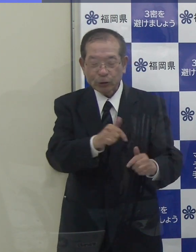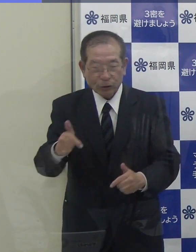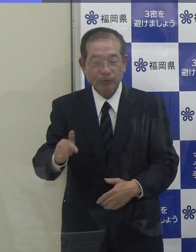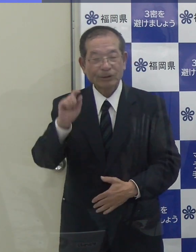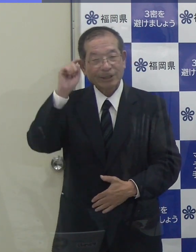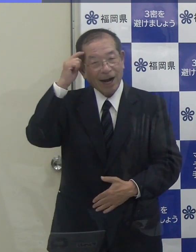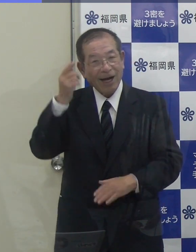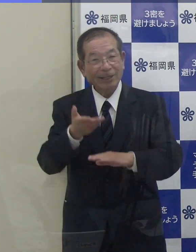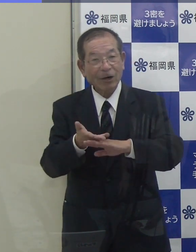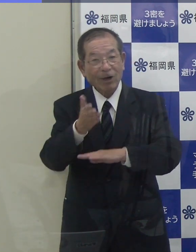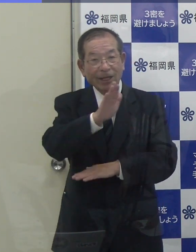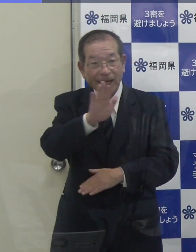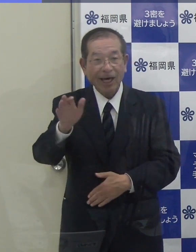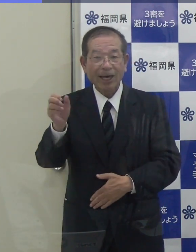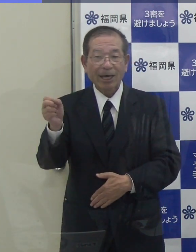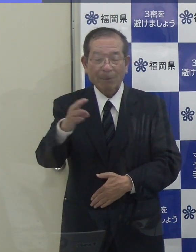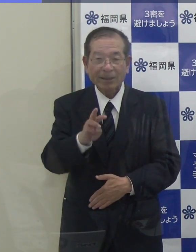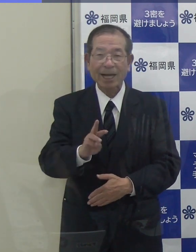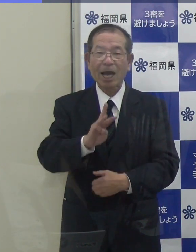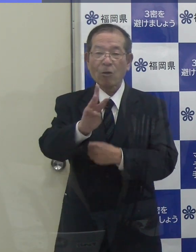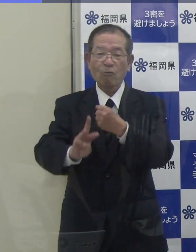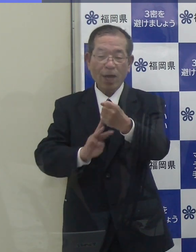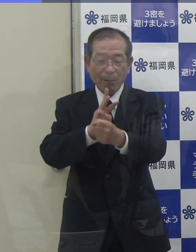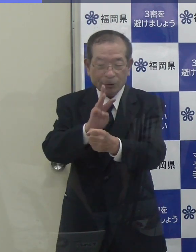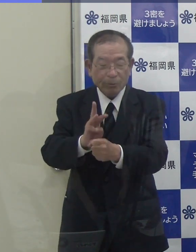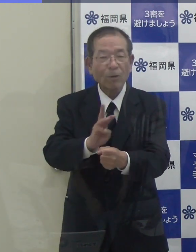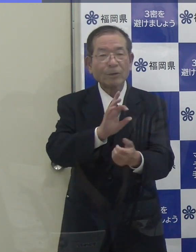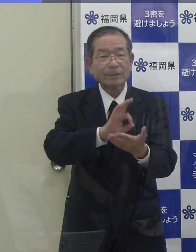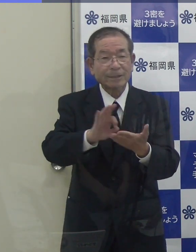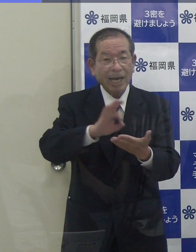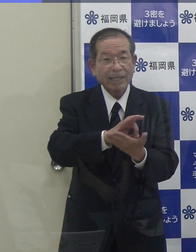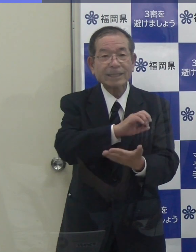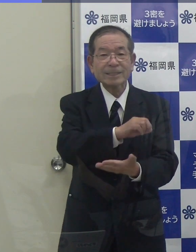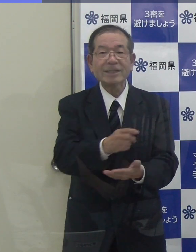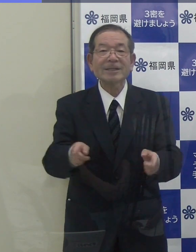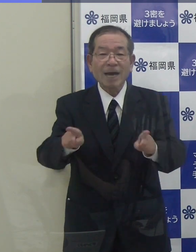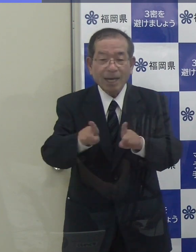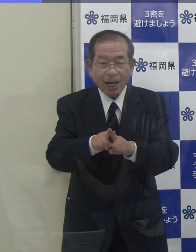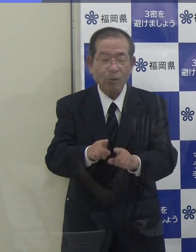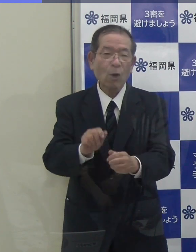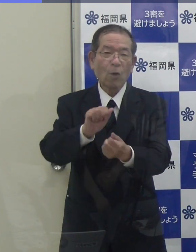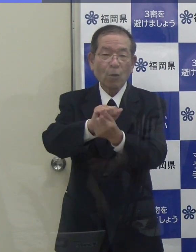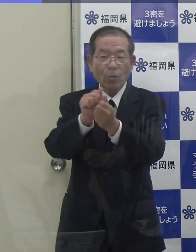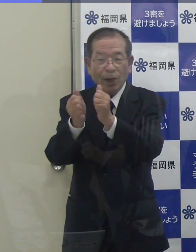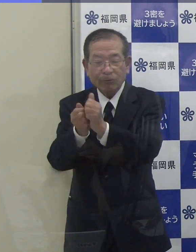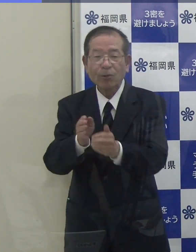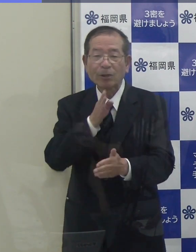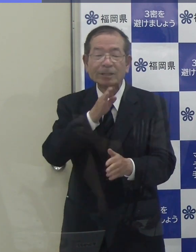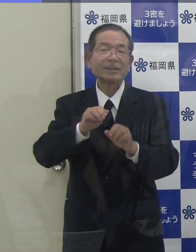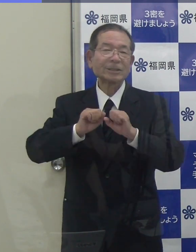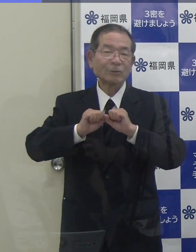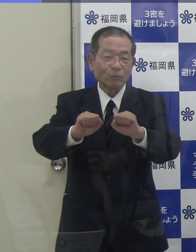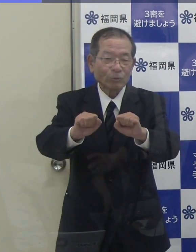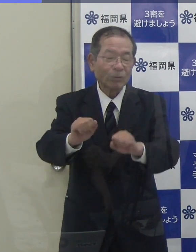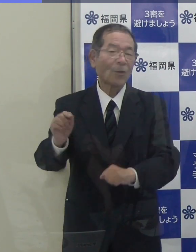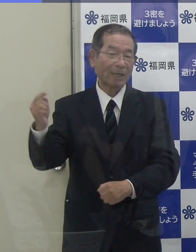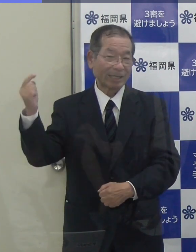またウェブなども活用しながら、どんたくを実施していくと伺っています。